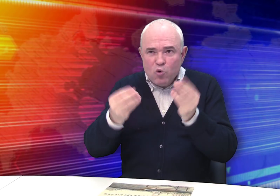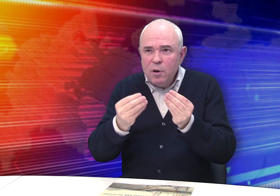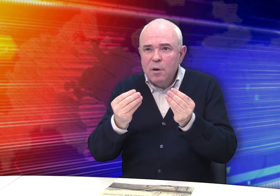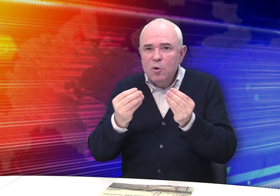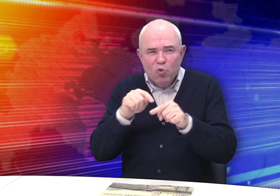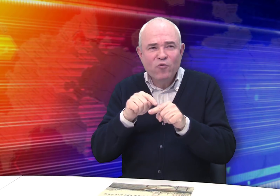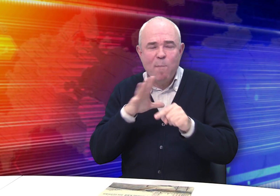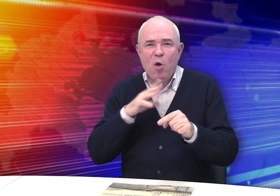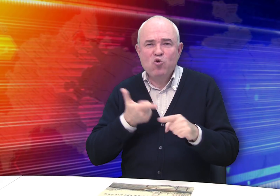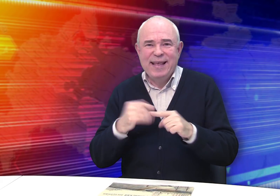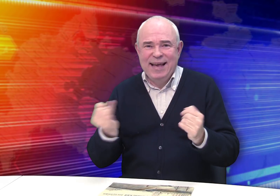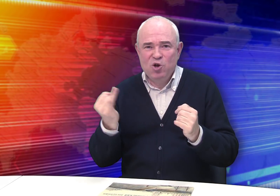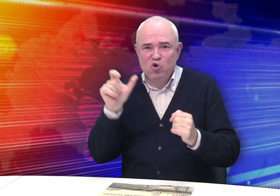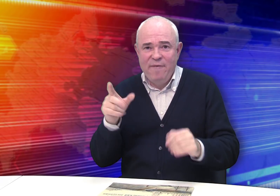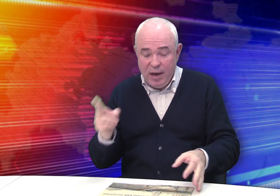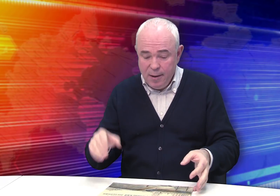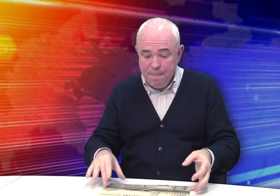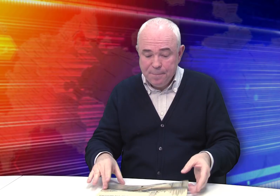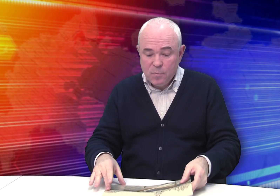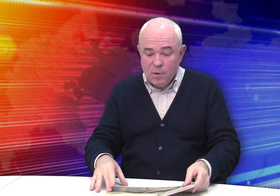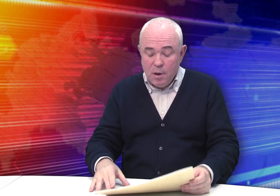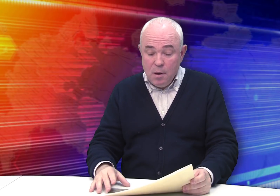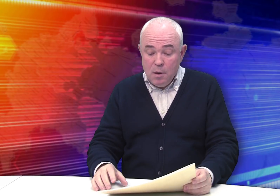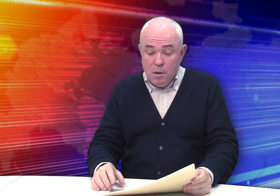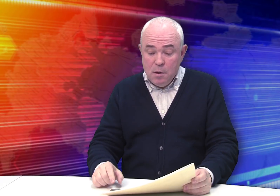Чувствуется, был очень интересный человек.